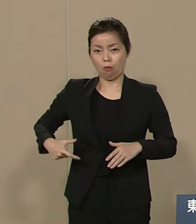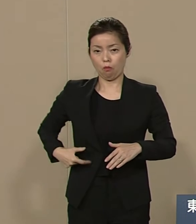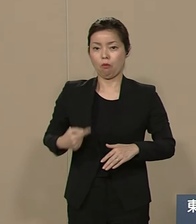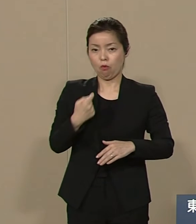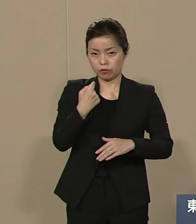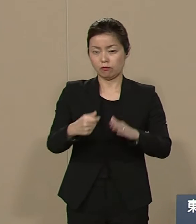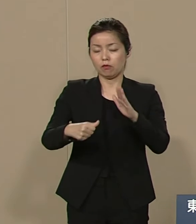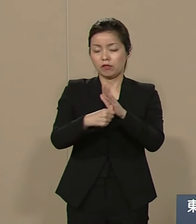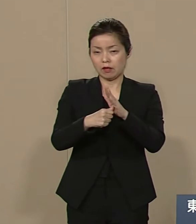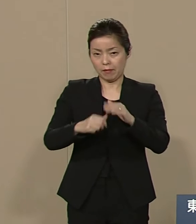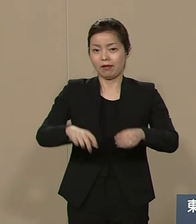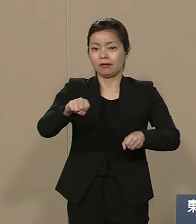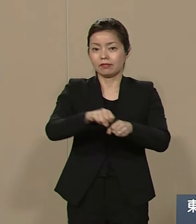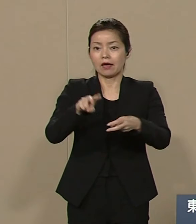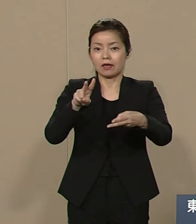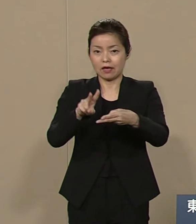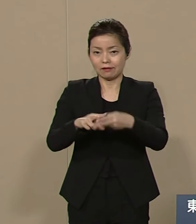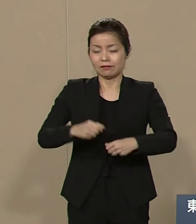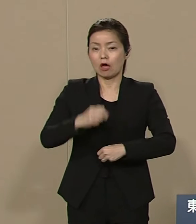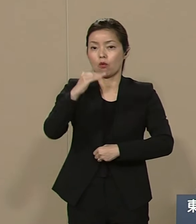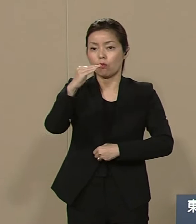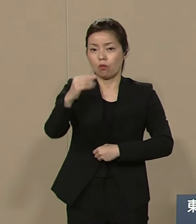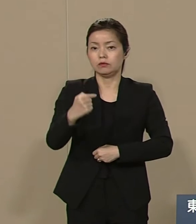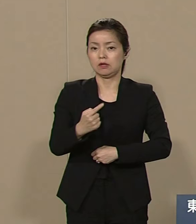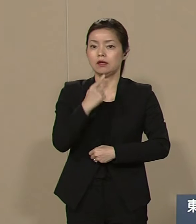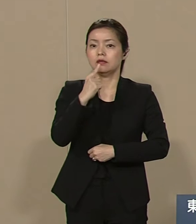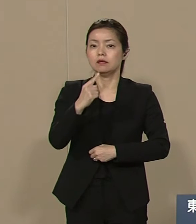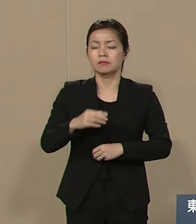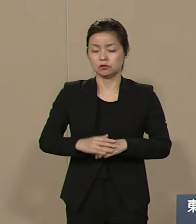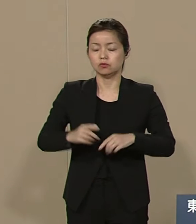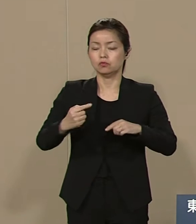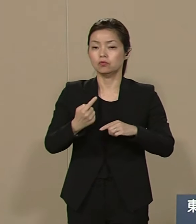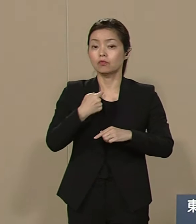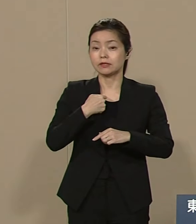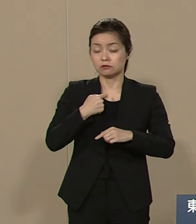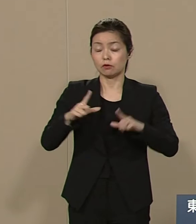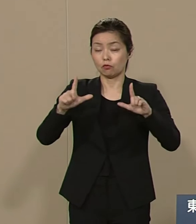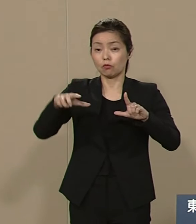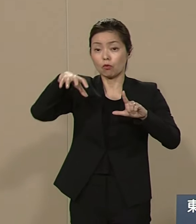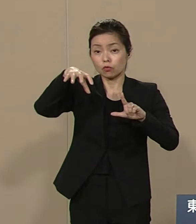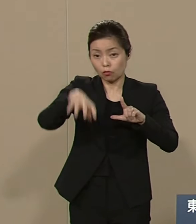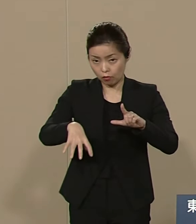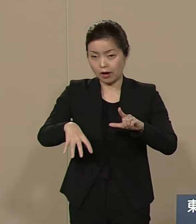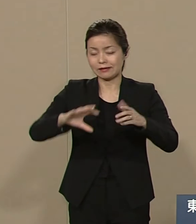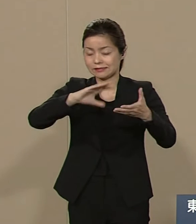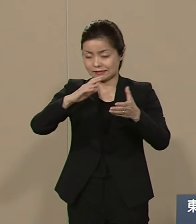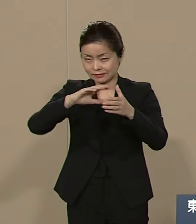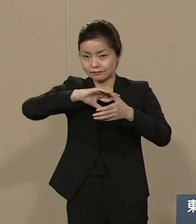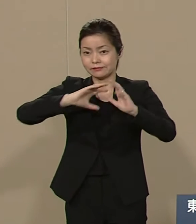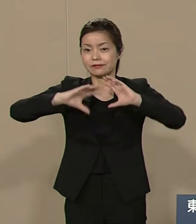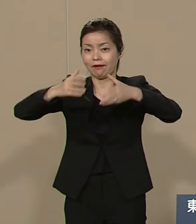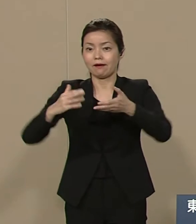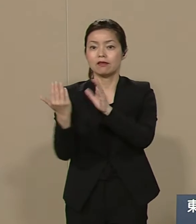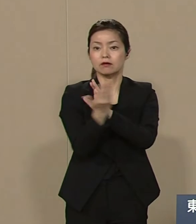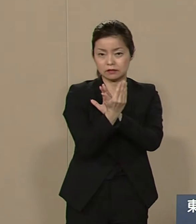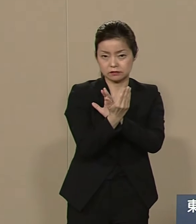東京都から世界を 変革する所存でございます 人類の軍事紛争を終結し